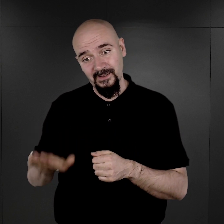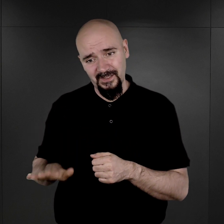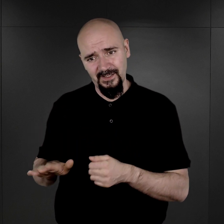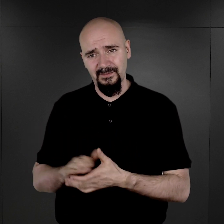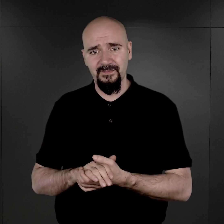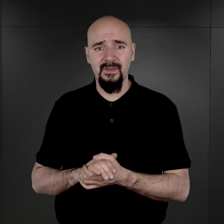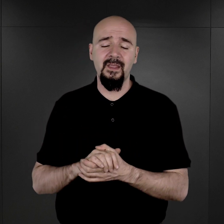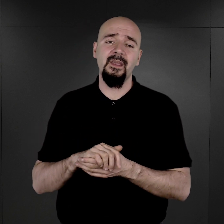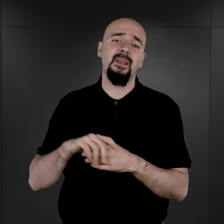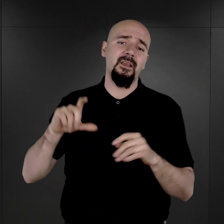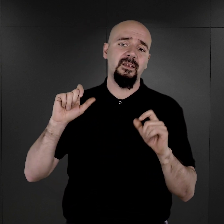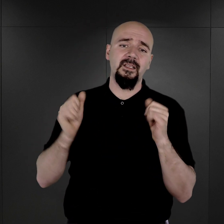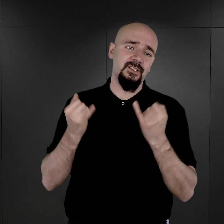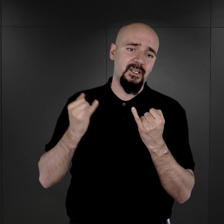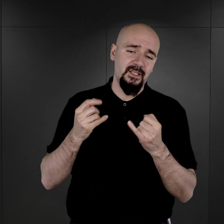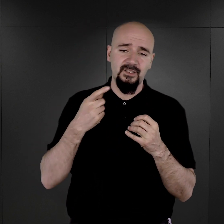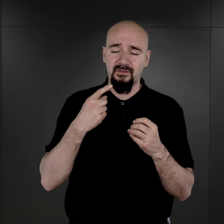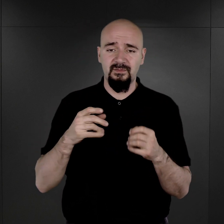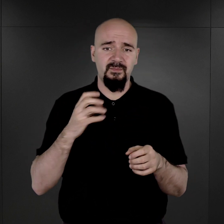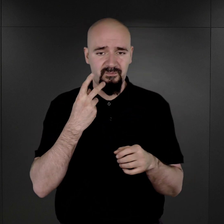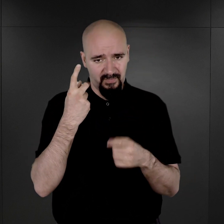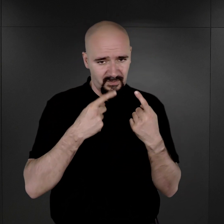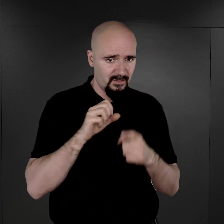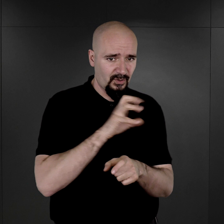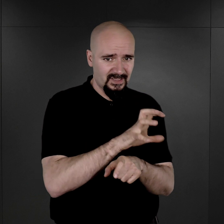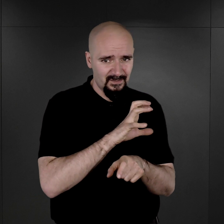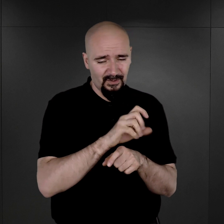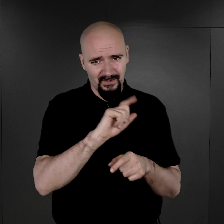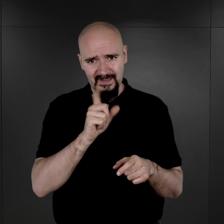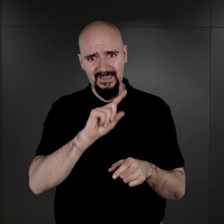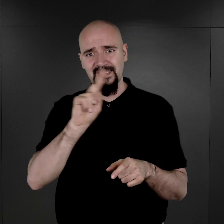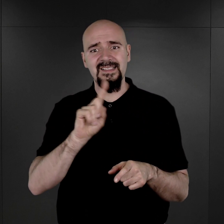szczególnie jeżeli odwołamy się tutaj do transportów właśnie ludności cywilnej z Zamojszczyzny,